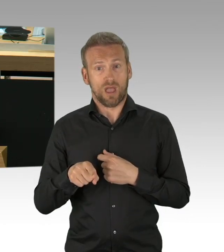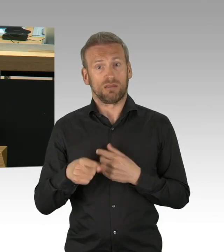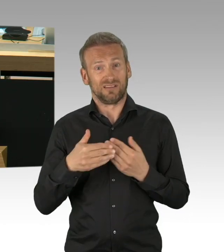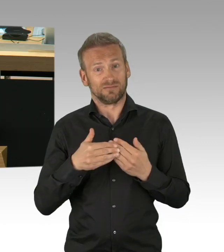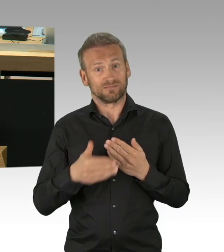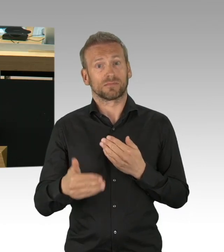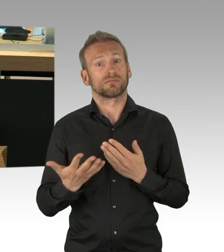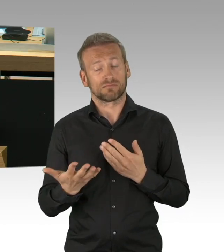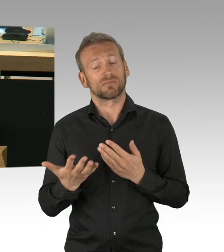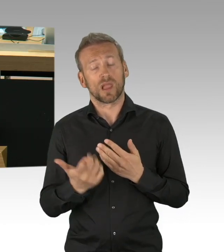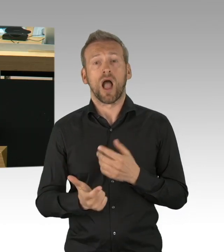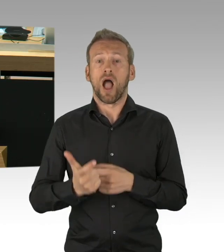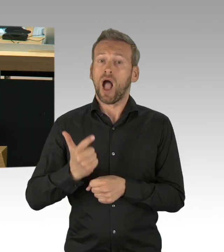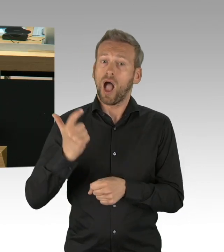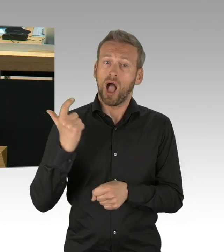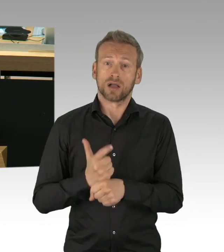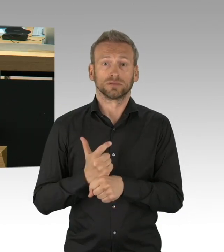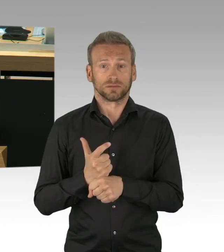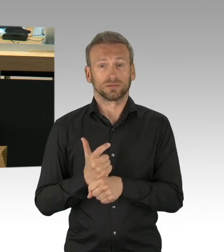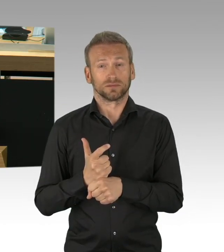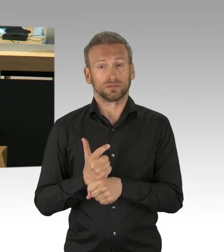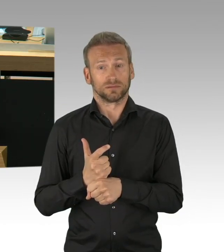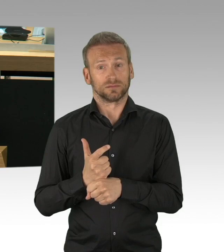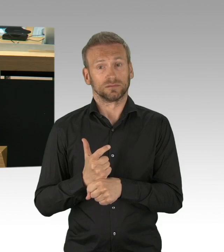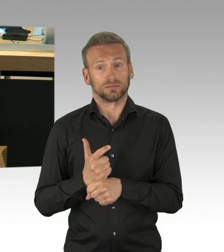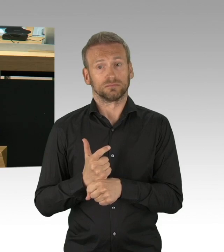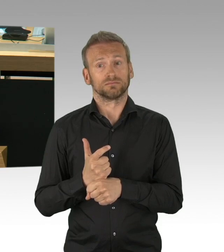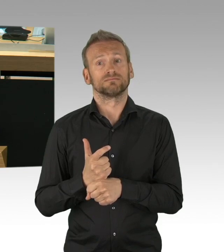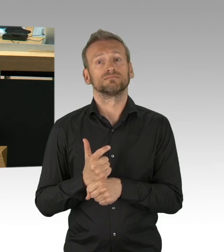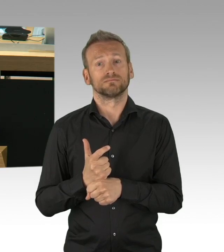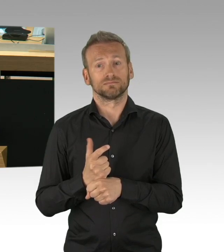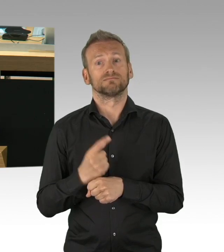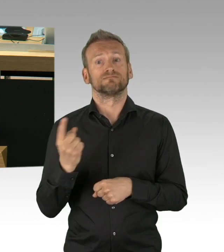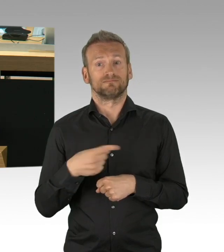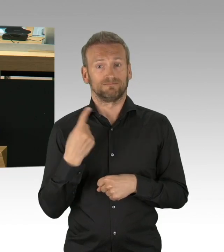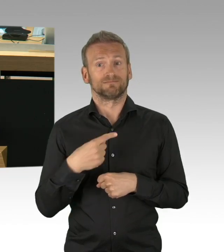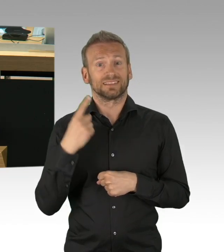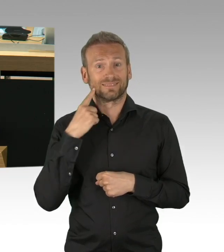und genau deshalb den besonderen Dank auch von diesem Hause an die Heldinnen und Helden des Alltags,